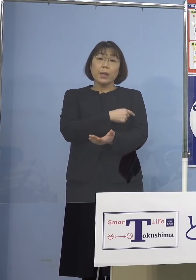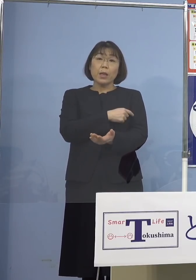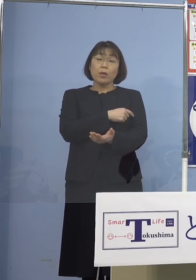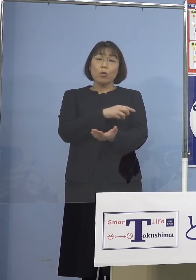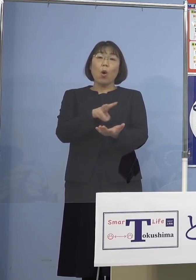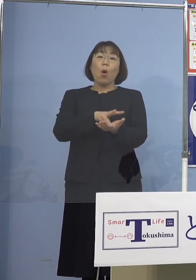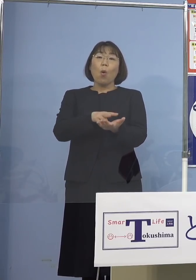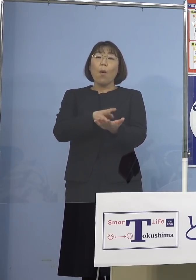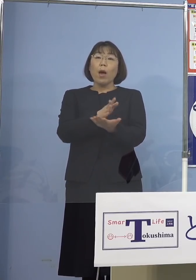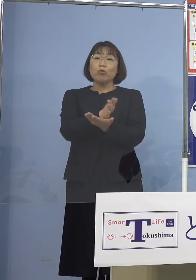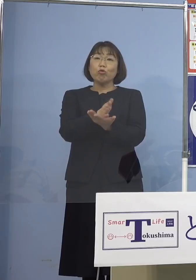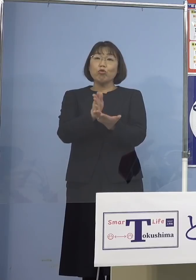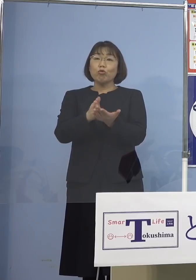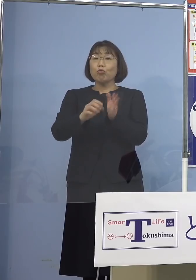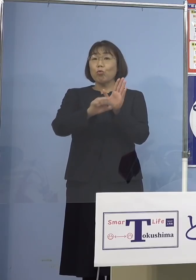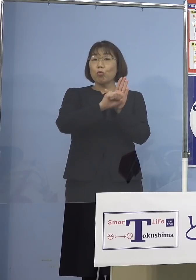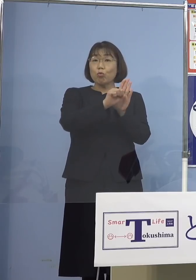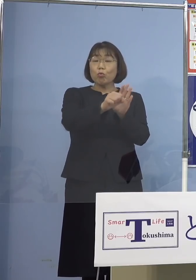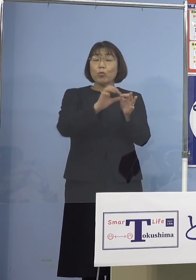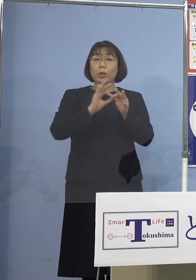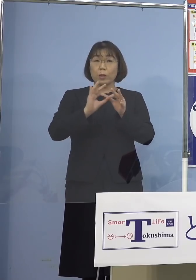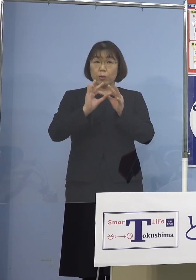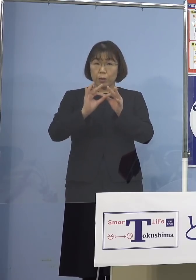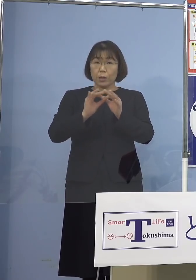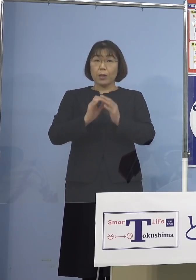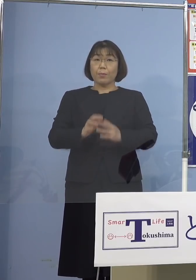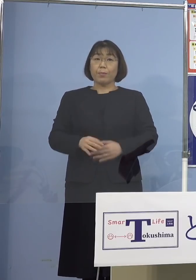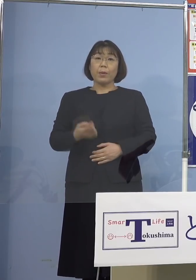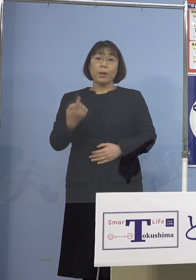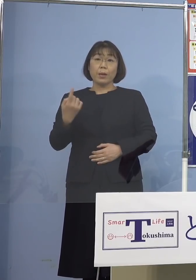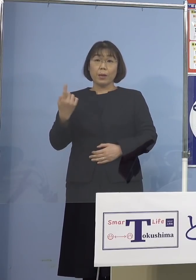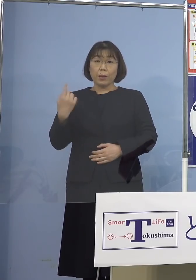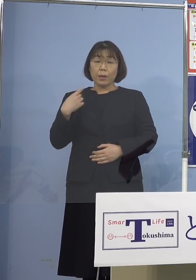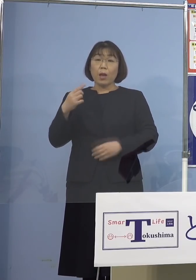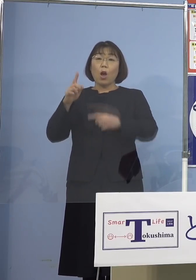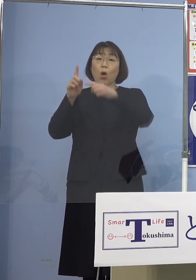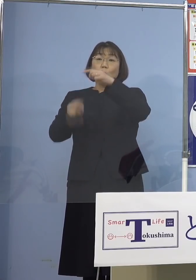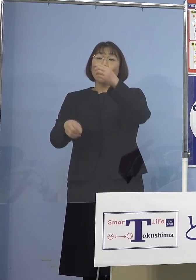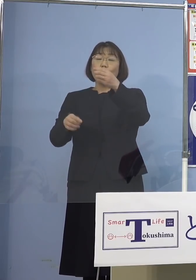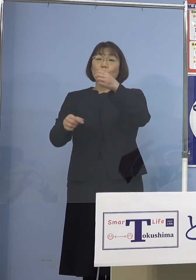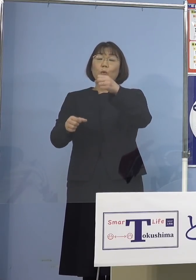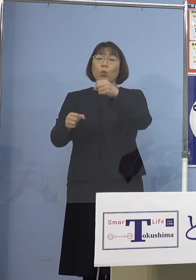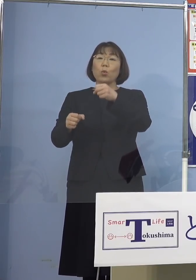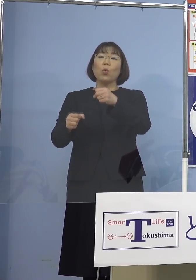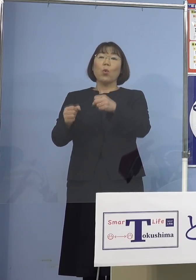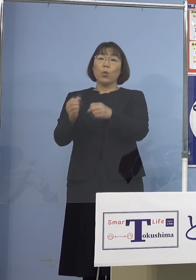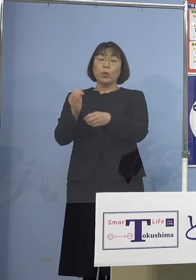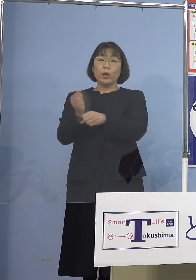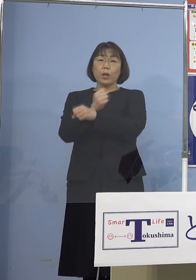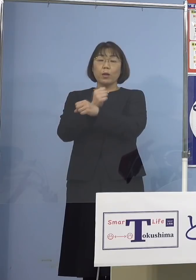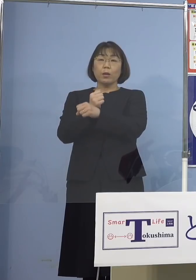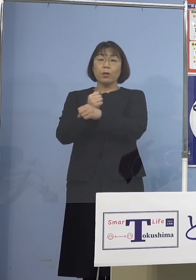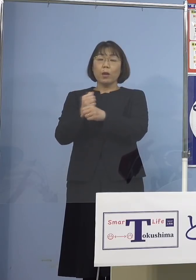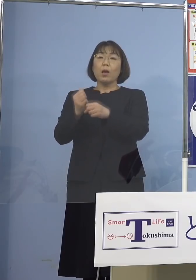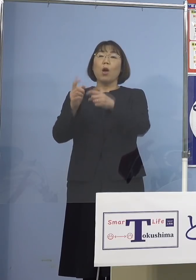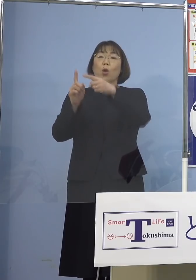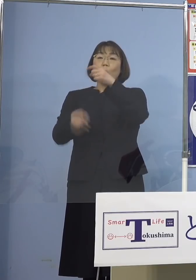効果の点についてであります 昨日、厚生科学審議会